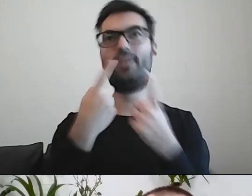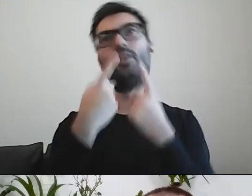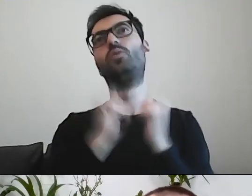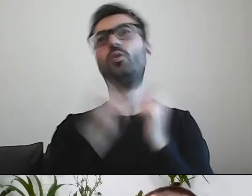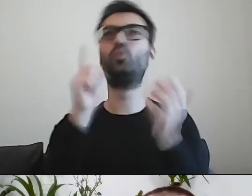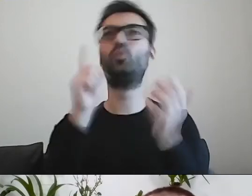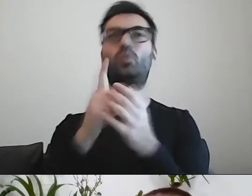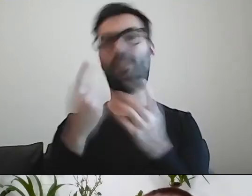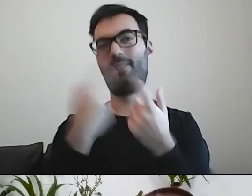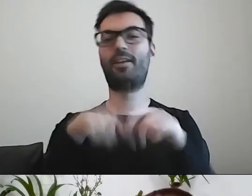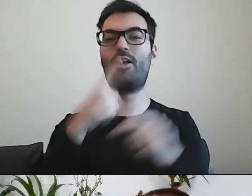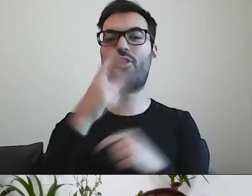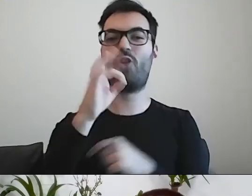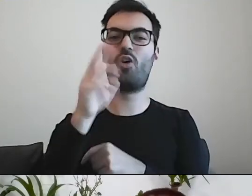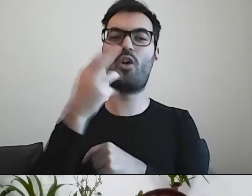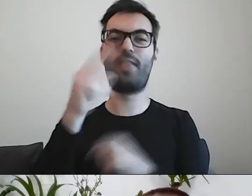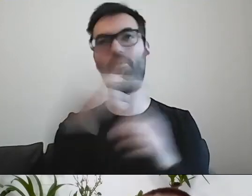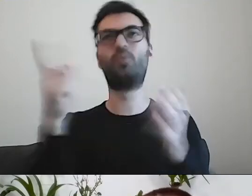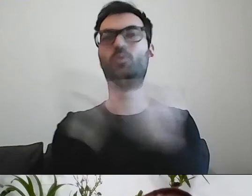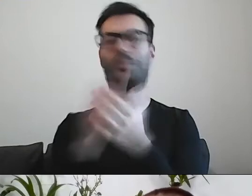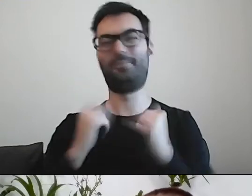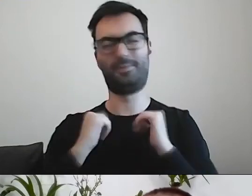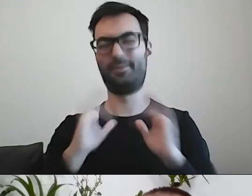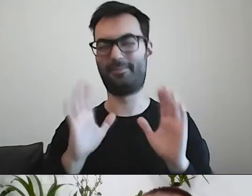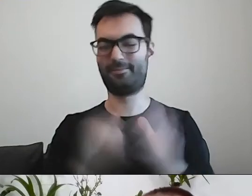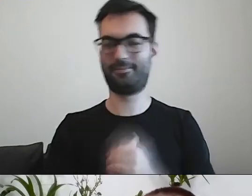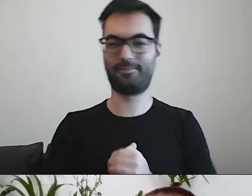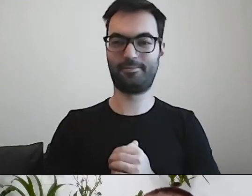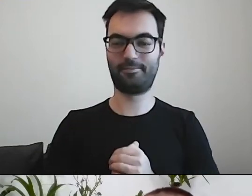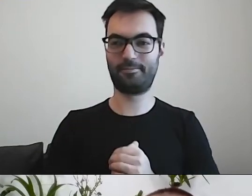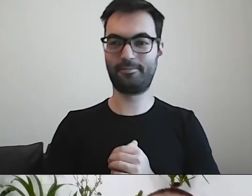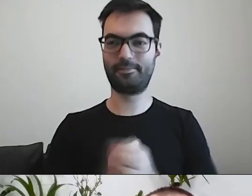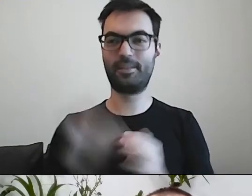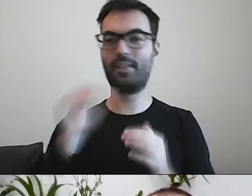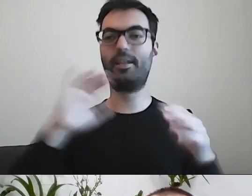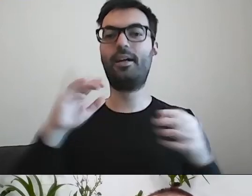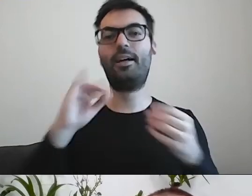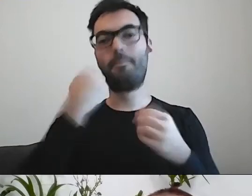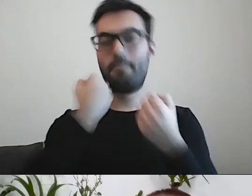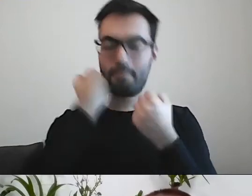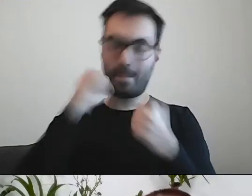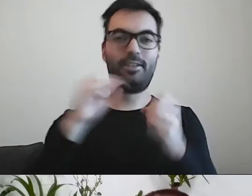Pisanie o dokonaniu kupna jest zabawne. Jak można jeszcze skomplikować dokonanie kupna?